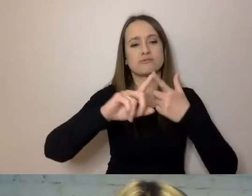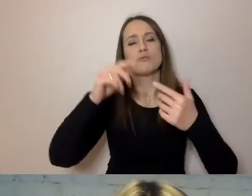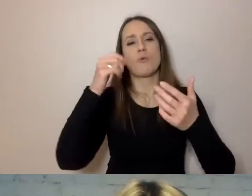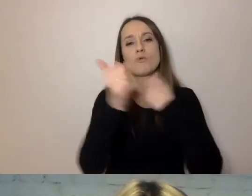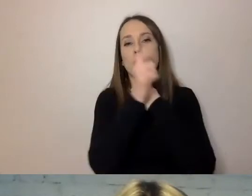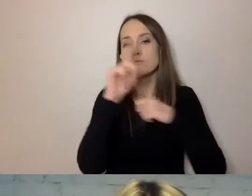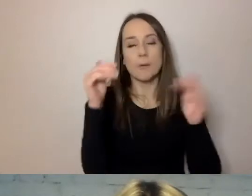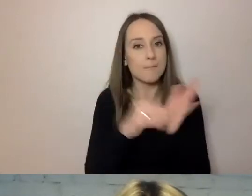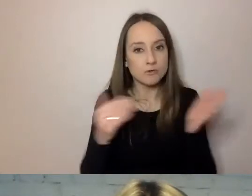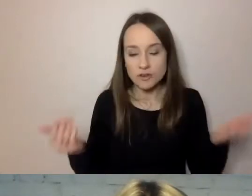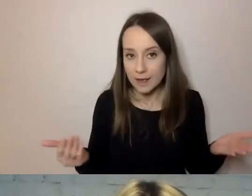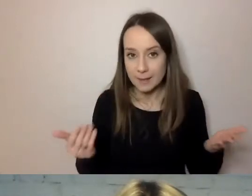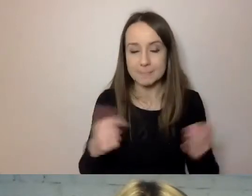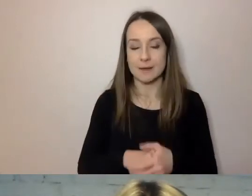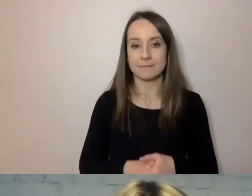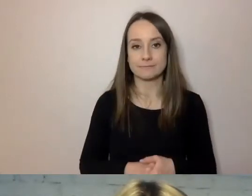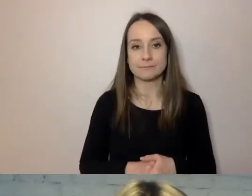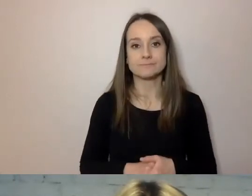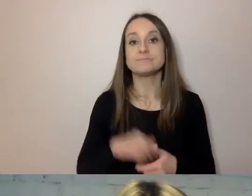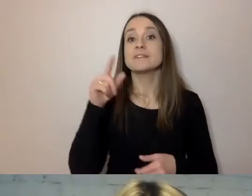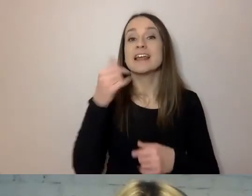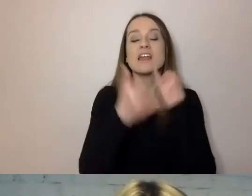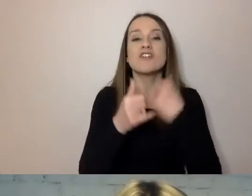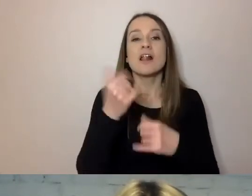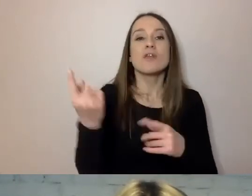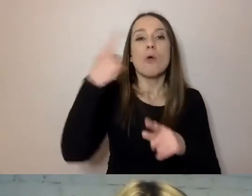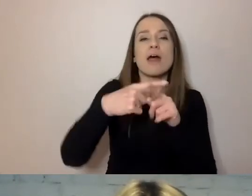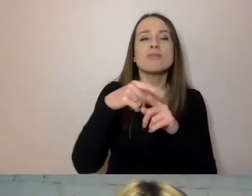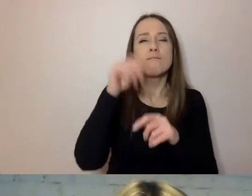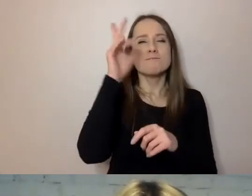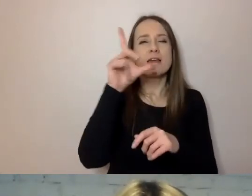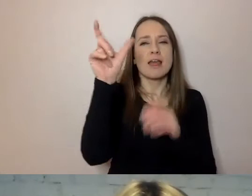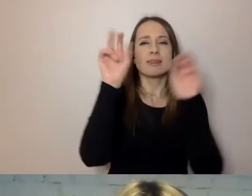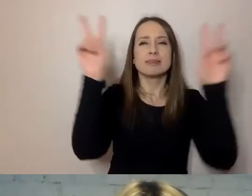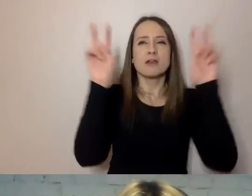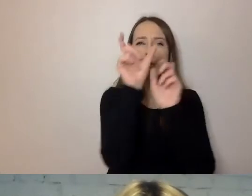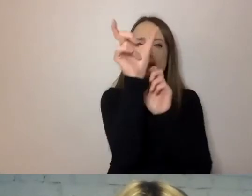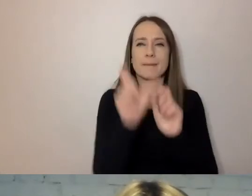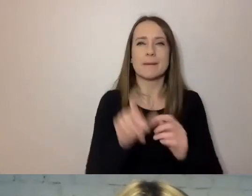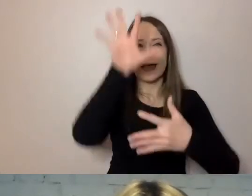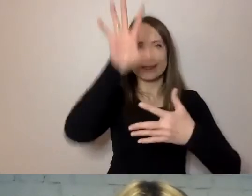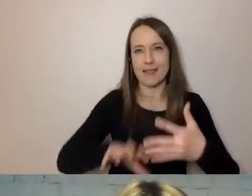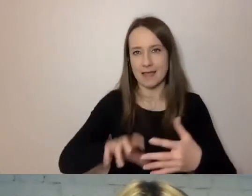Nadając śródtytuły w dokumencie, ułatwiamy odbiorcy korzystanie z tego dokumentu.